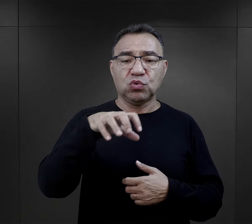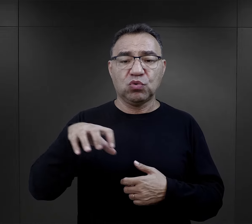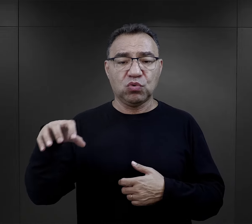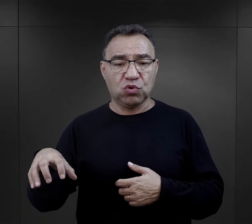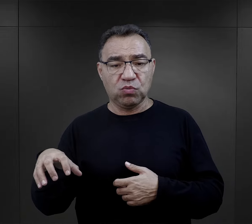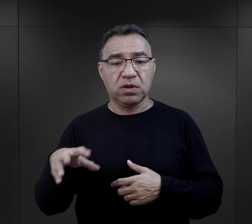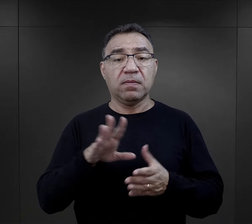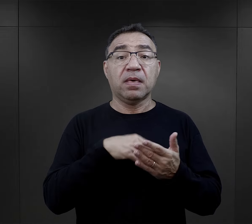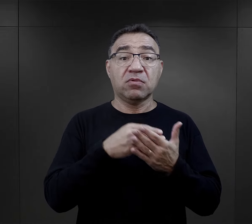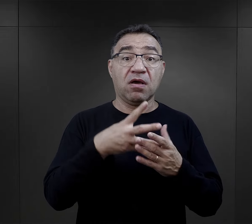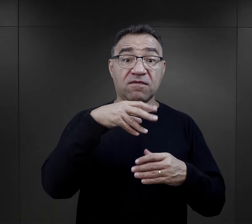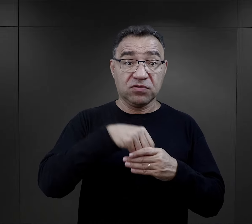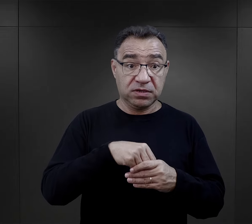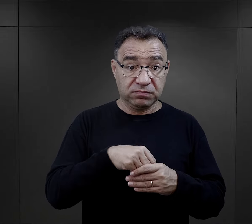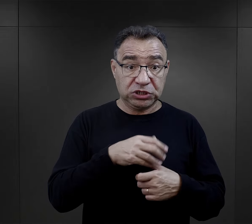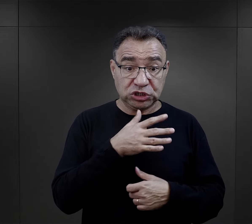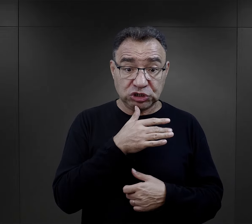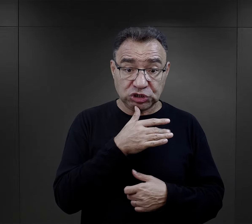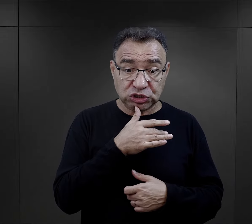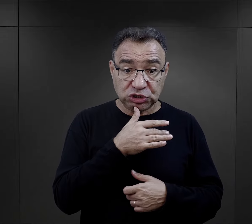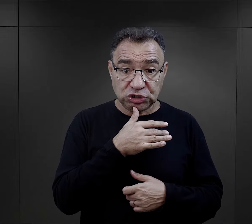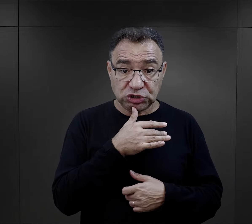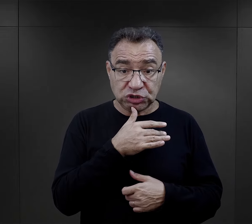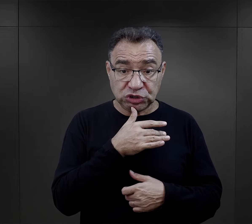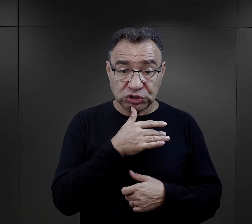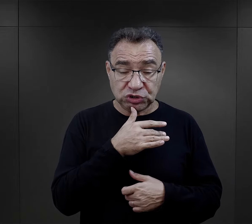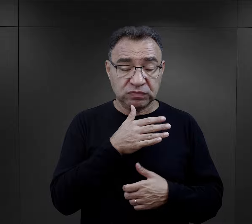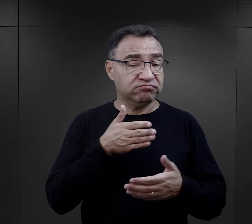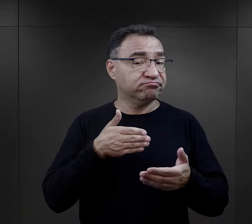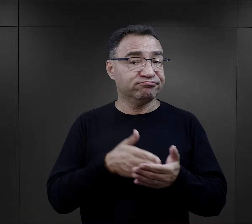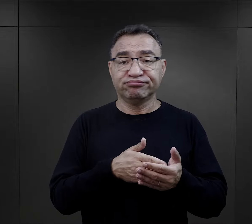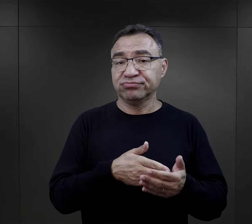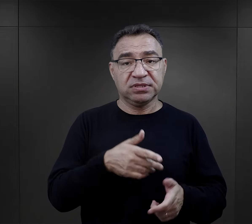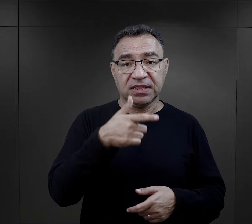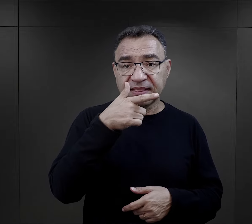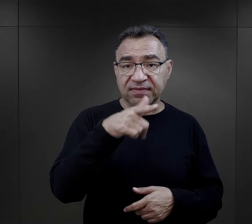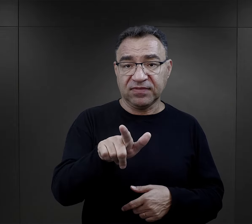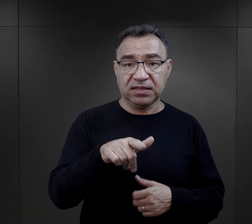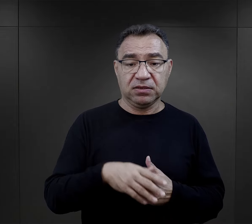„jeżeli są wśród was Żydzi, mogą żyć tutaj dwa tygodnie,